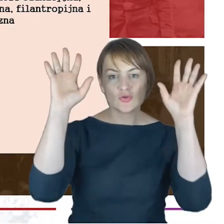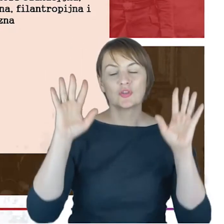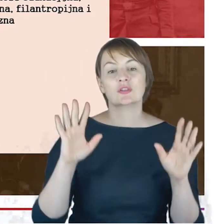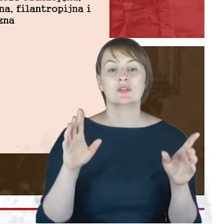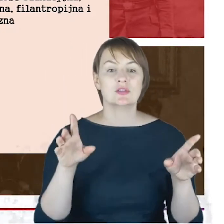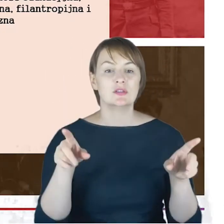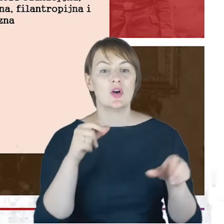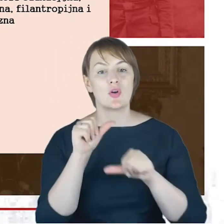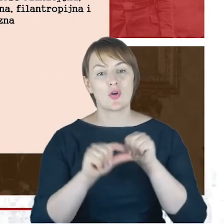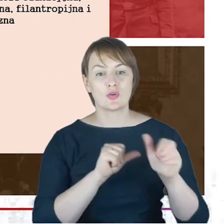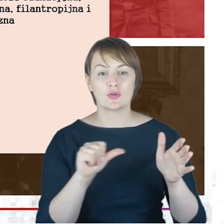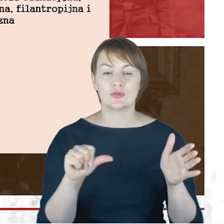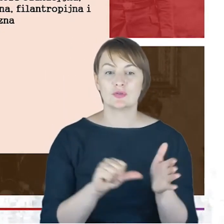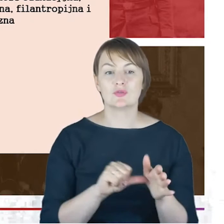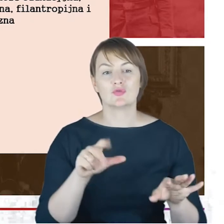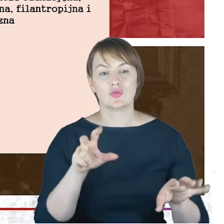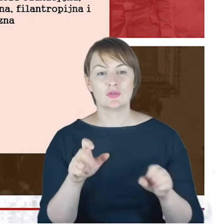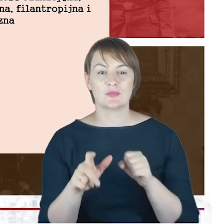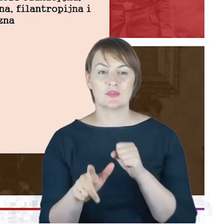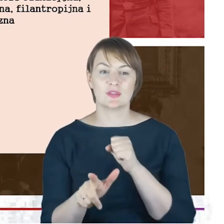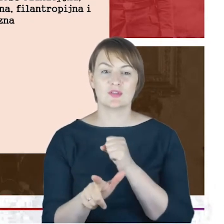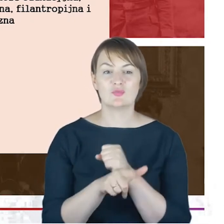Rabin Cohne jest inicjatorem założenia prywatnej szkoły